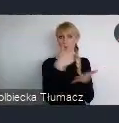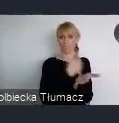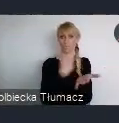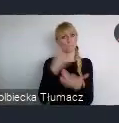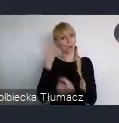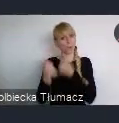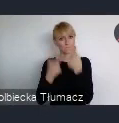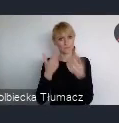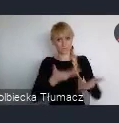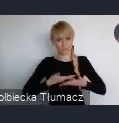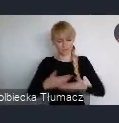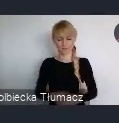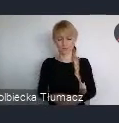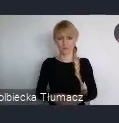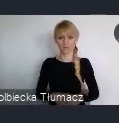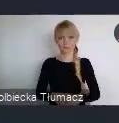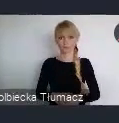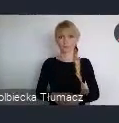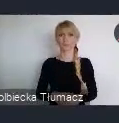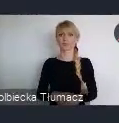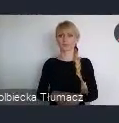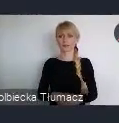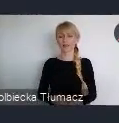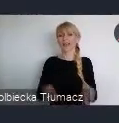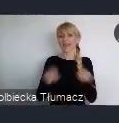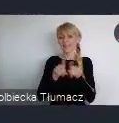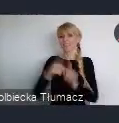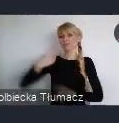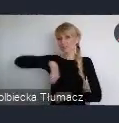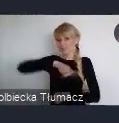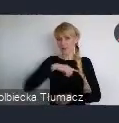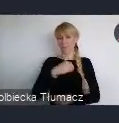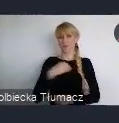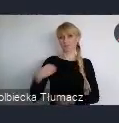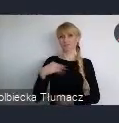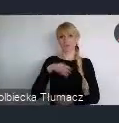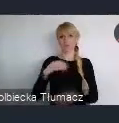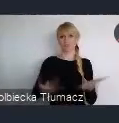właśnie tym, no tak górnolotnie mówiąc zaoferować światu. Ale, tak jak właśnie rozmawiamy tutaj,